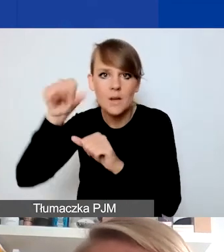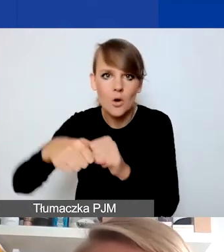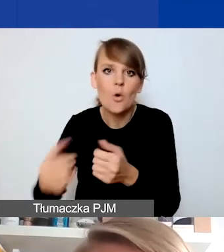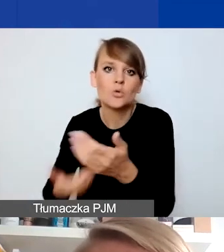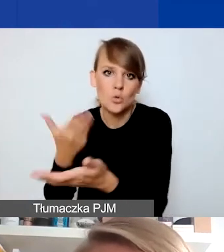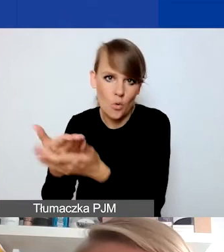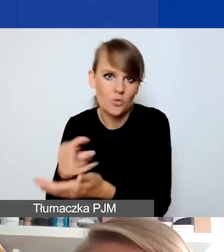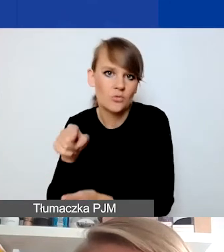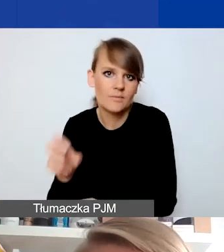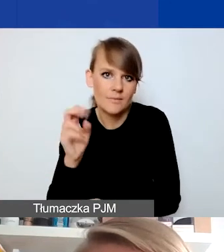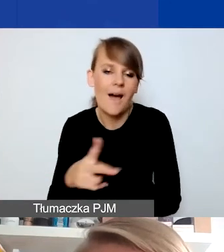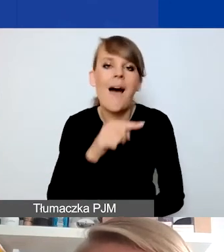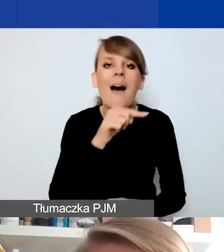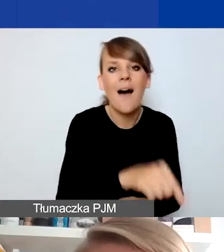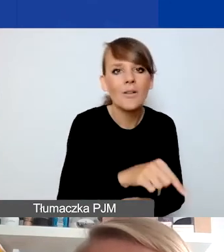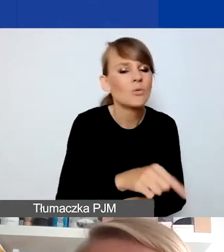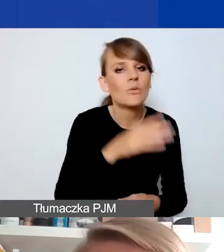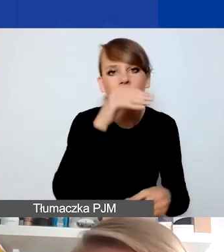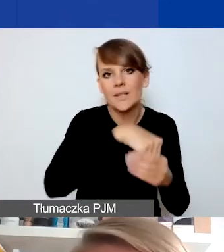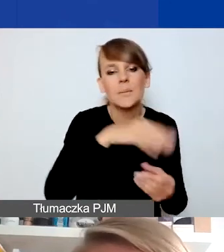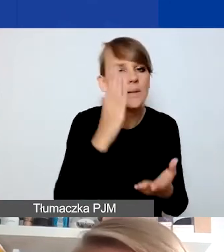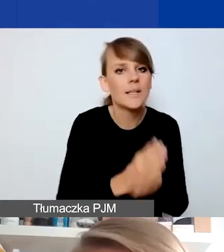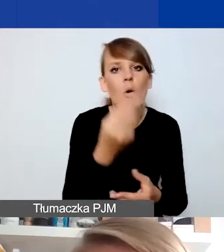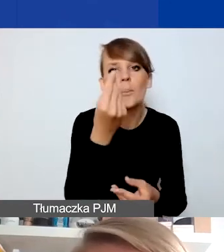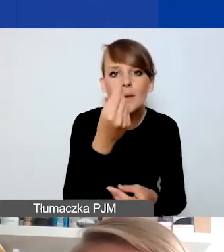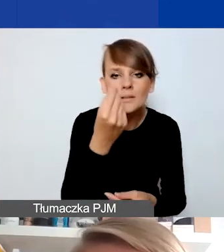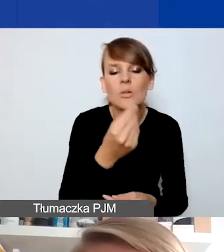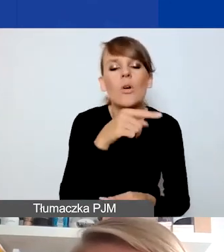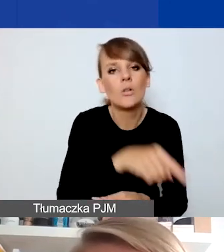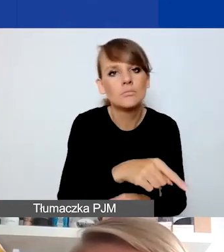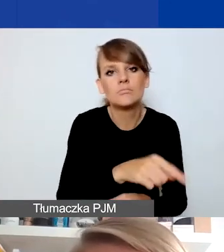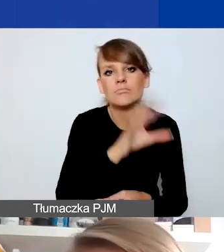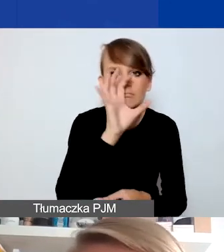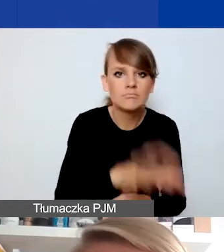Tutaj mamy tylko środki na działania stricte dotyczące wsparcia,